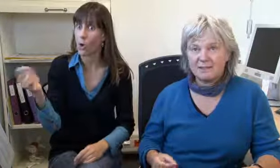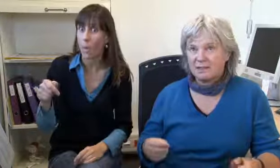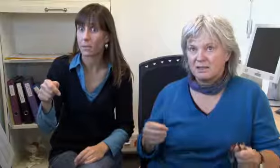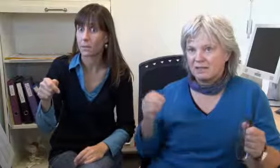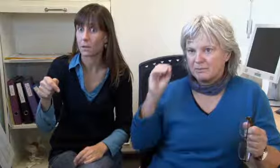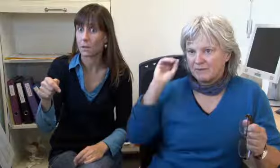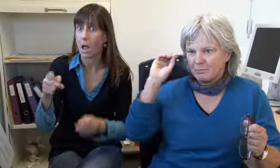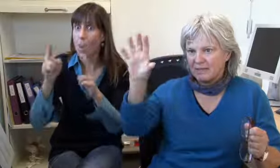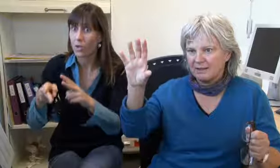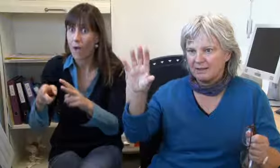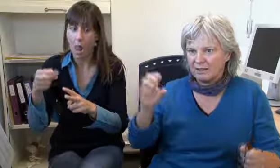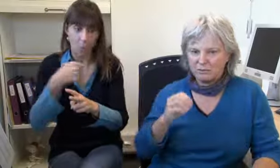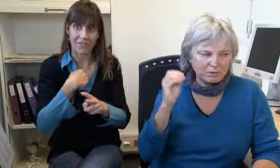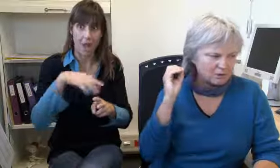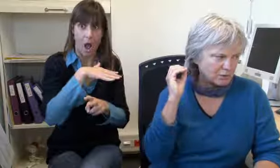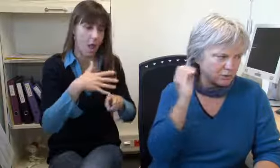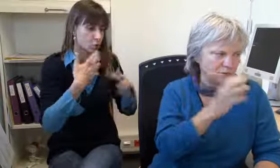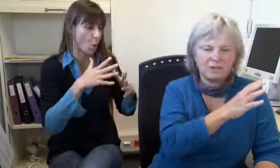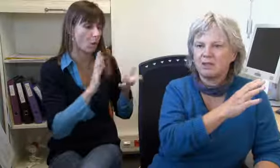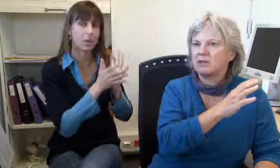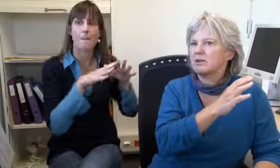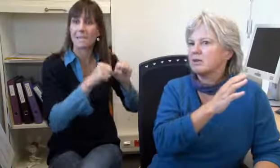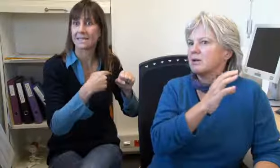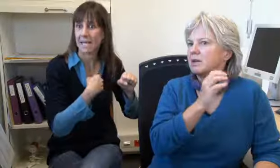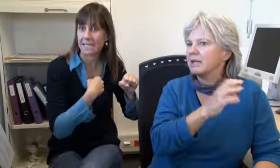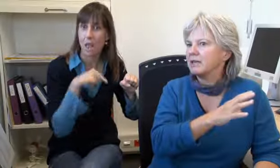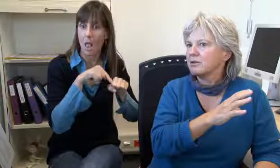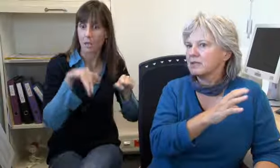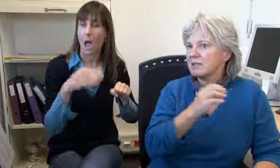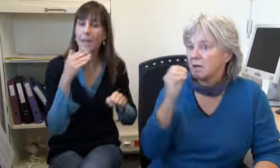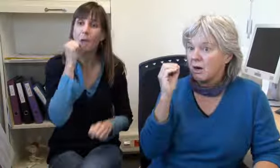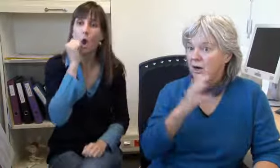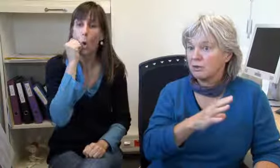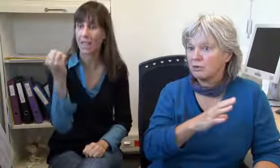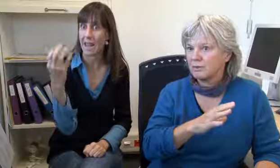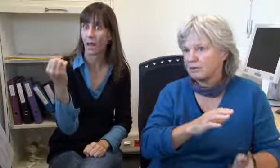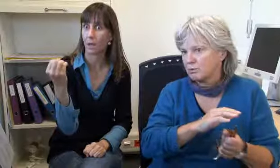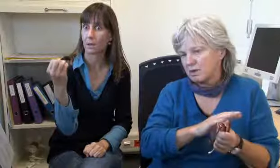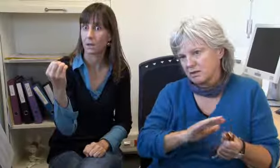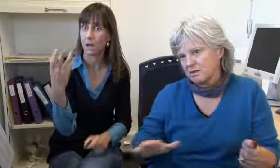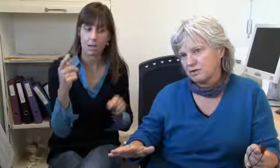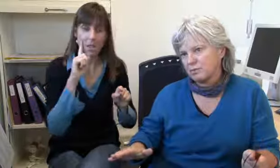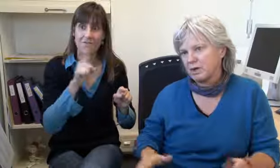Und wenn ein Notfall kommt und wir sind alle besetzt, dann haben wir ein Blinklicht, einen roten Blinker